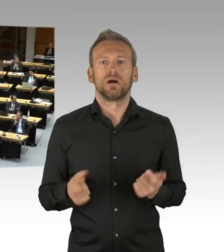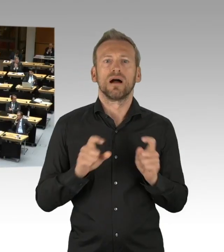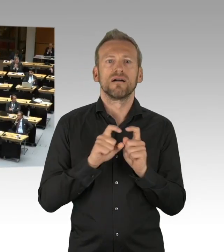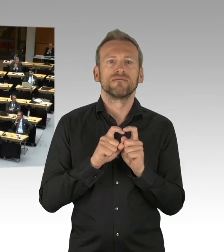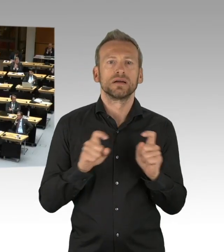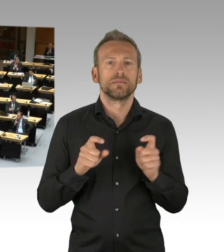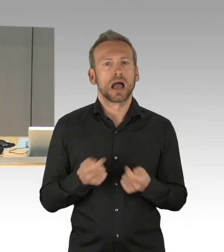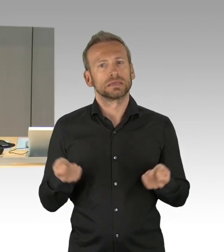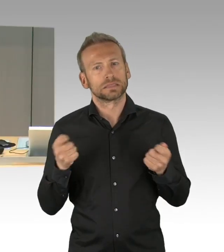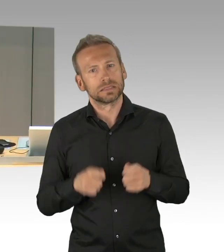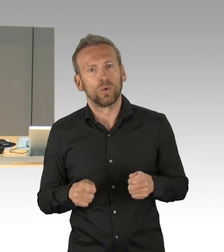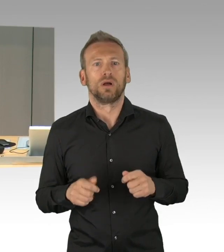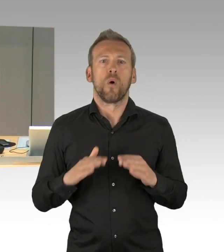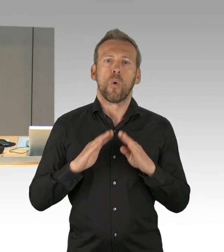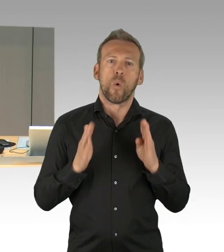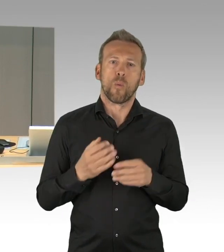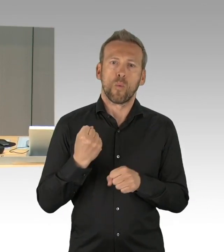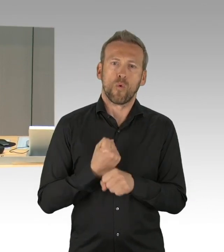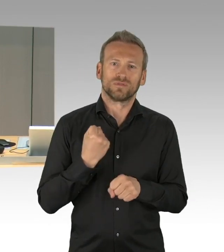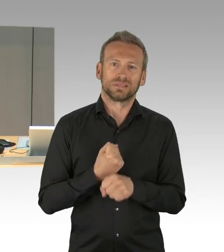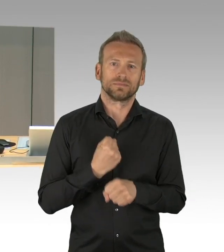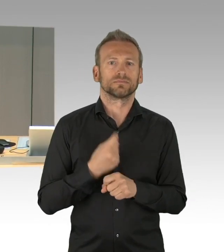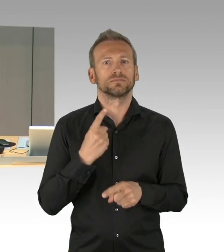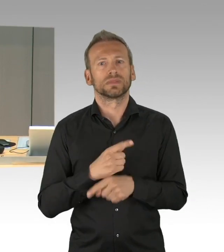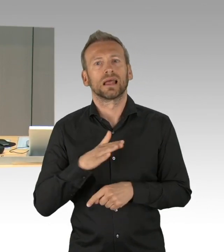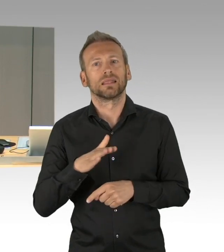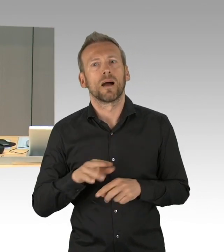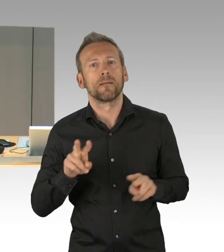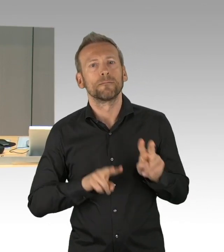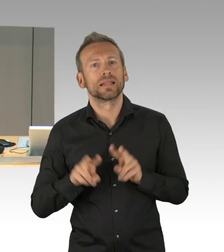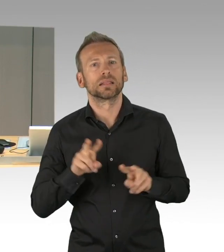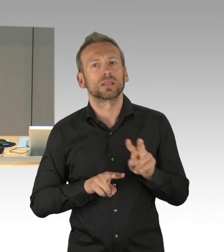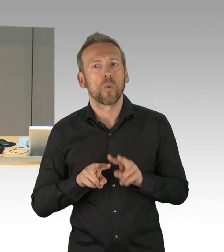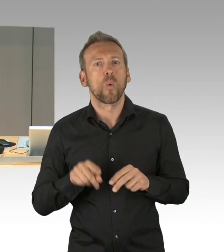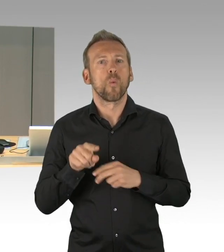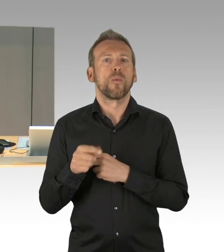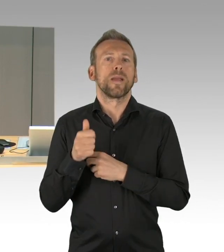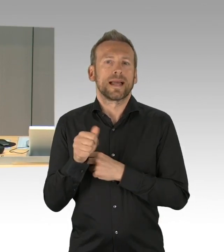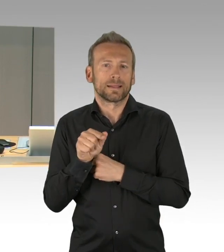(Präsidium) Wünscht jemand dem Antrag zu widersprechen? Das ist nicht der Fall, dann lasse ich darüber abstimmen–